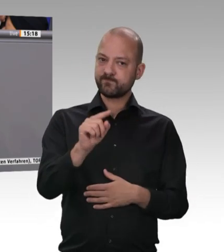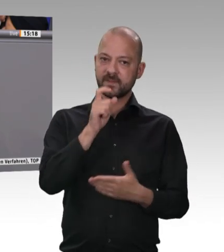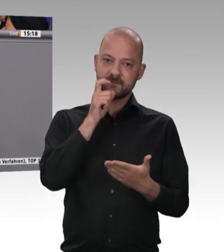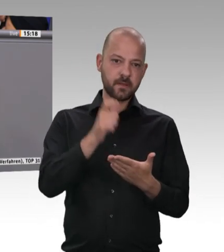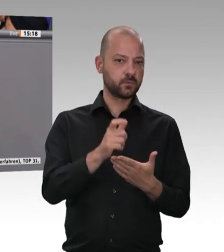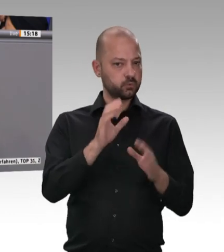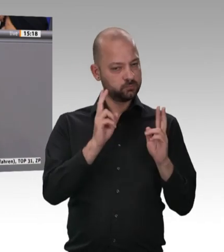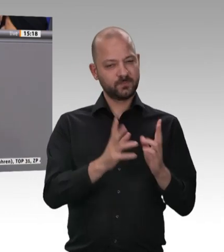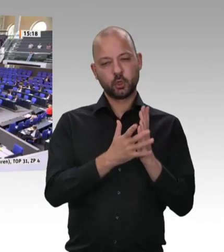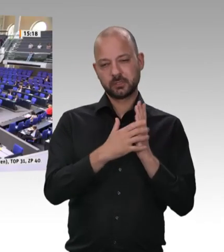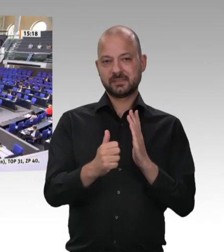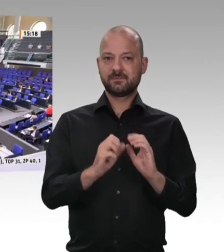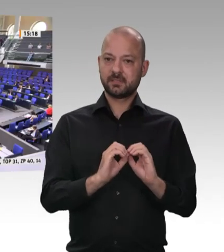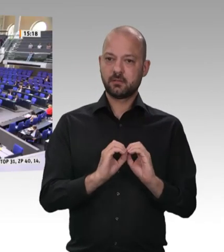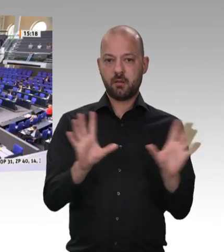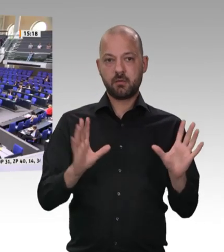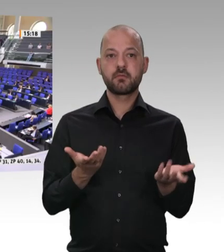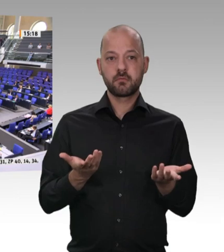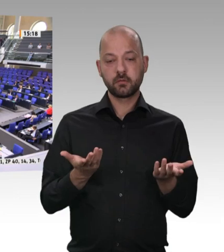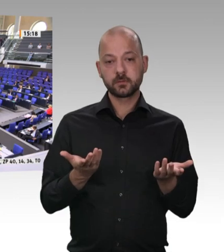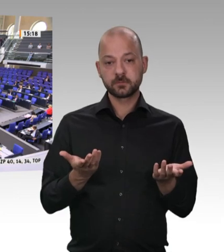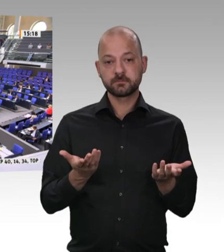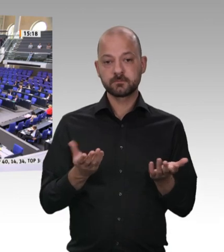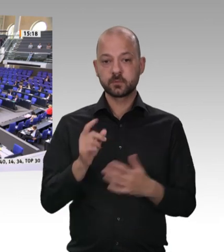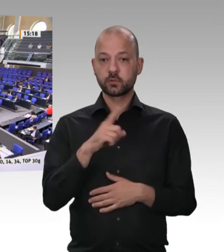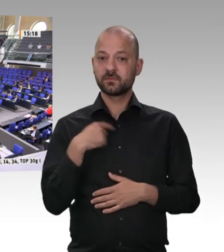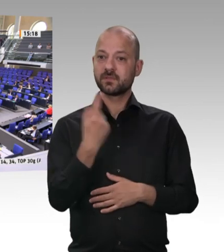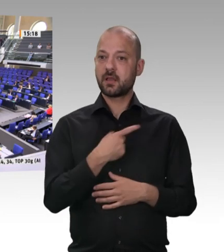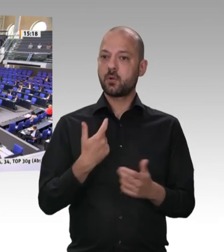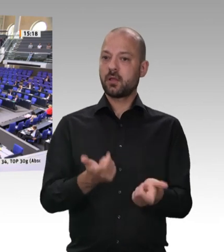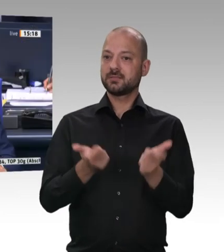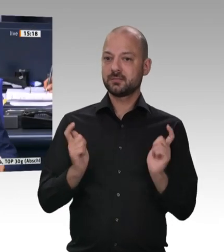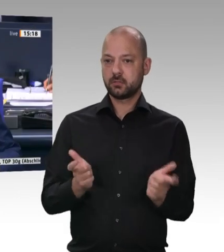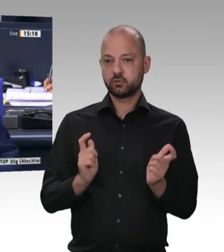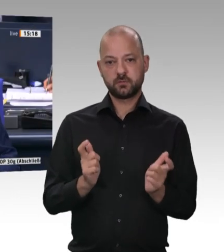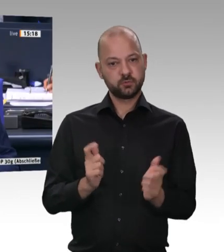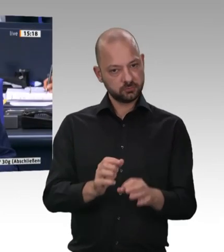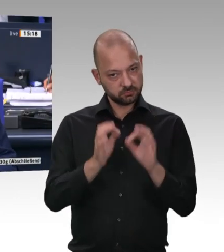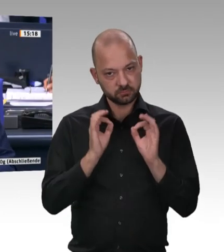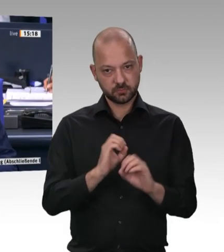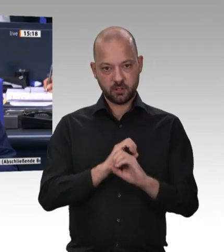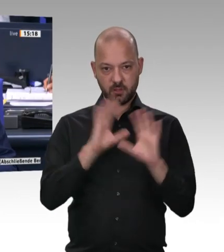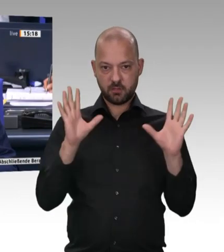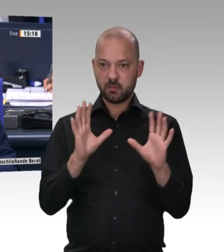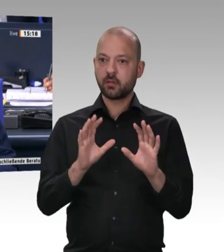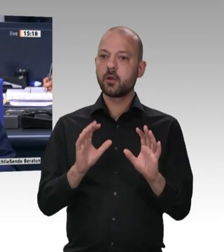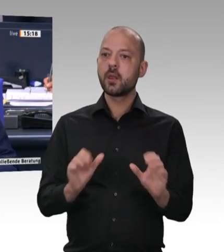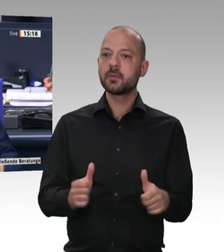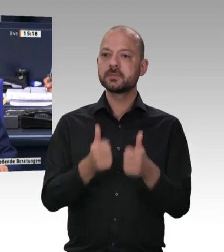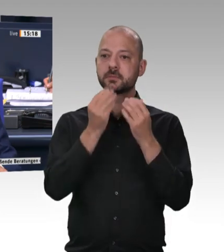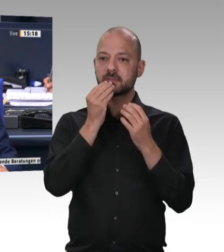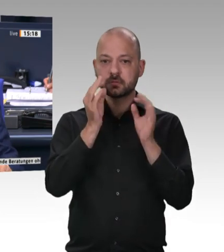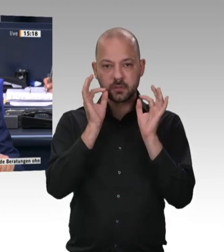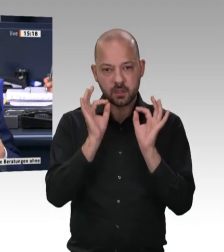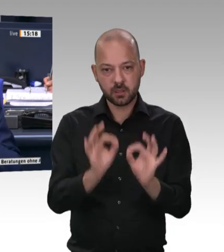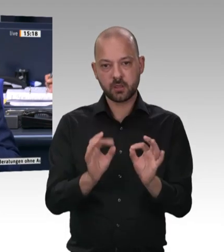zu tun. Vielen Dank. Vielen Dank, Herr Kollege Weiß. – Letzter Redner in